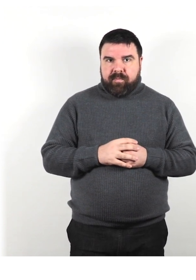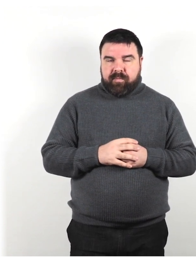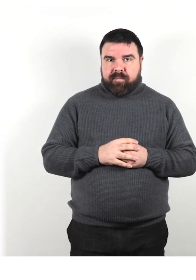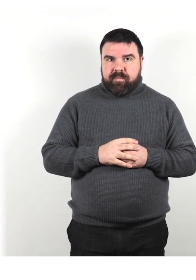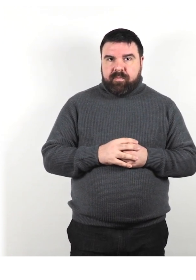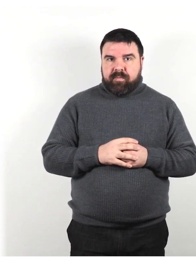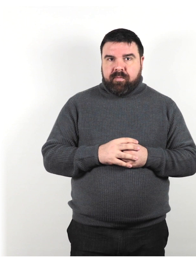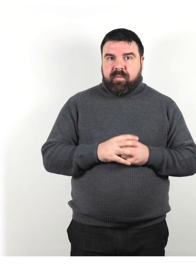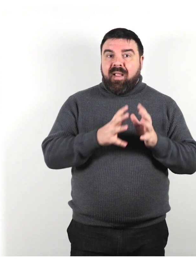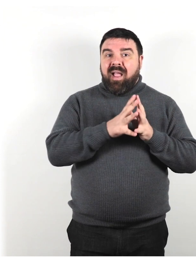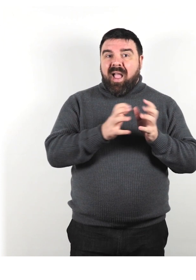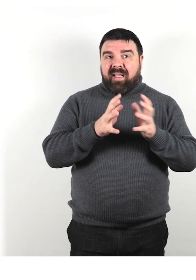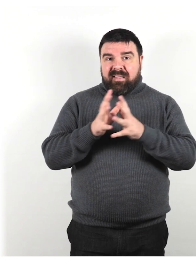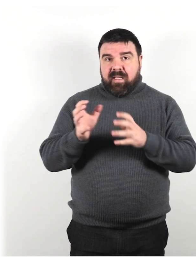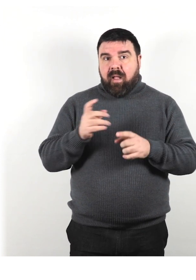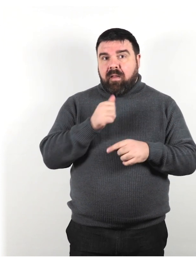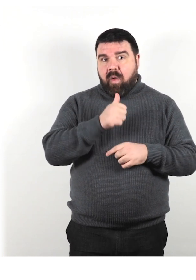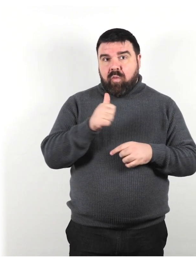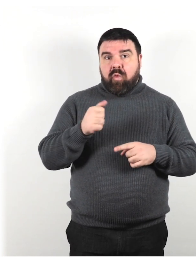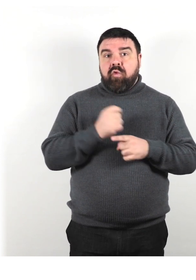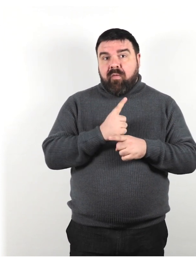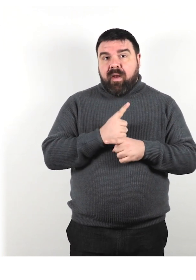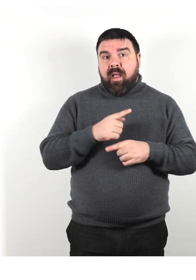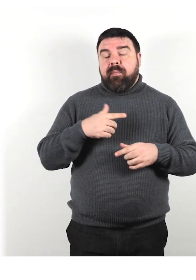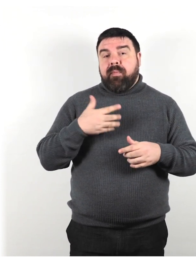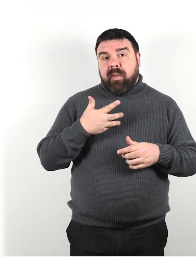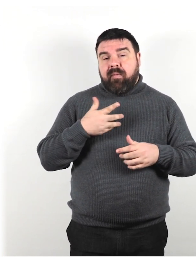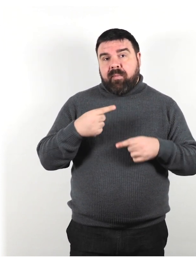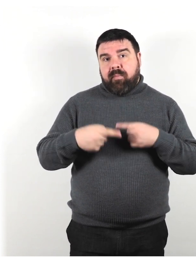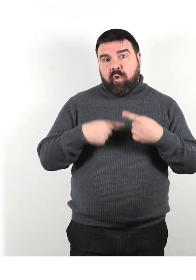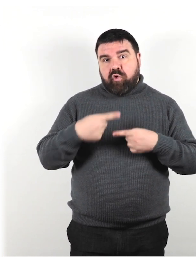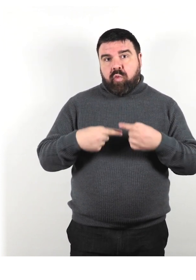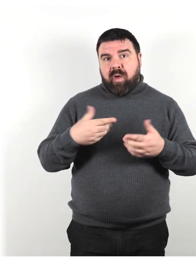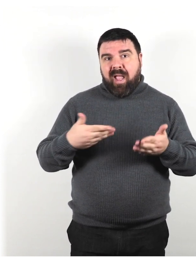Ogni azienda dovrebbe avere procedure di emergenza per i clienti con disabilità.